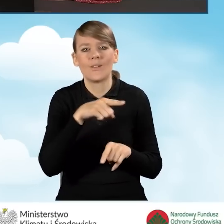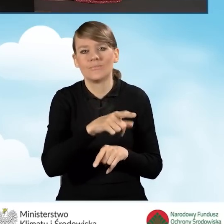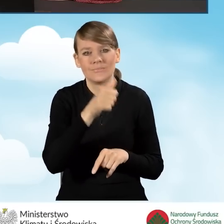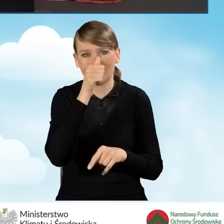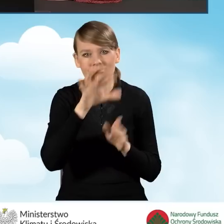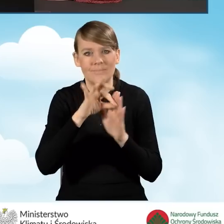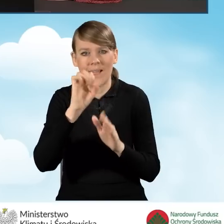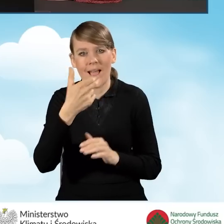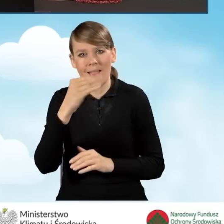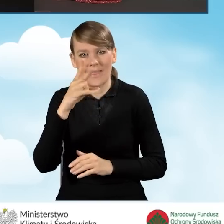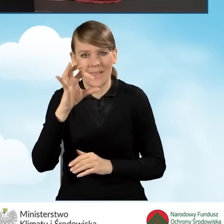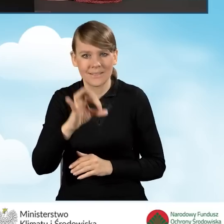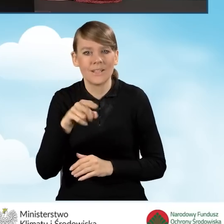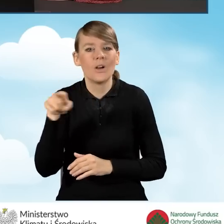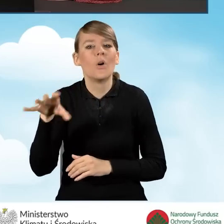aneksu do umowy dotacji z prefinansowaniem,